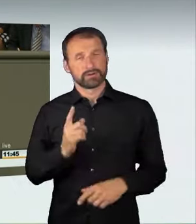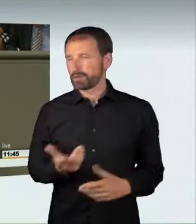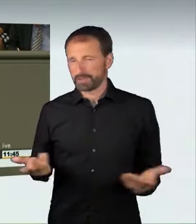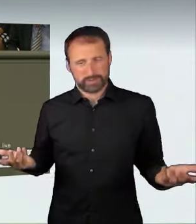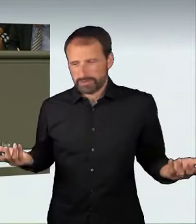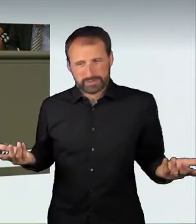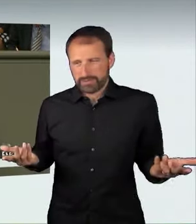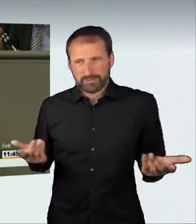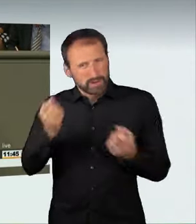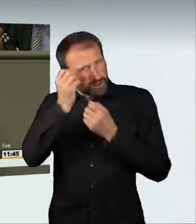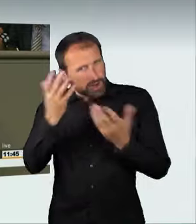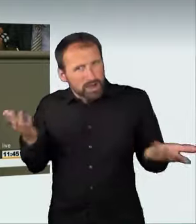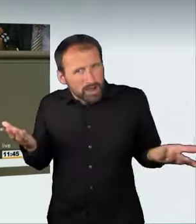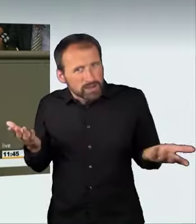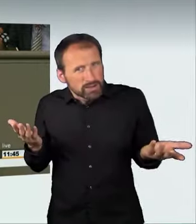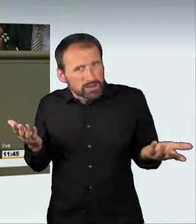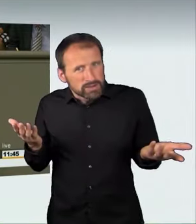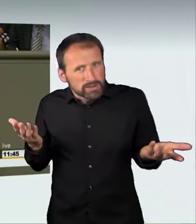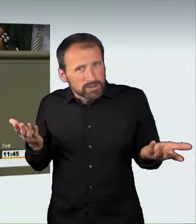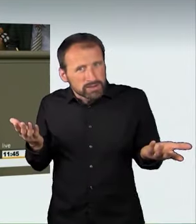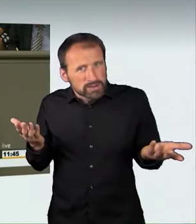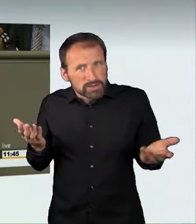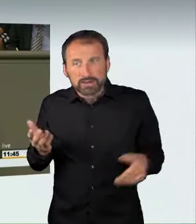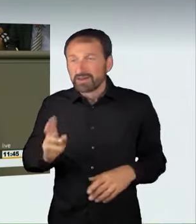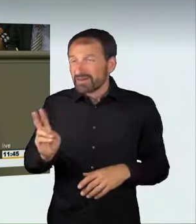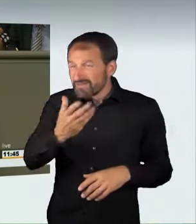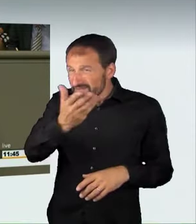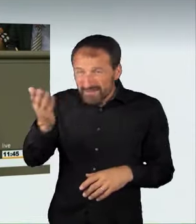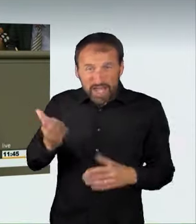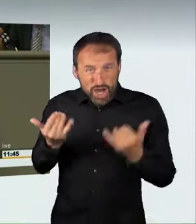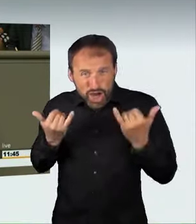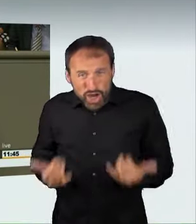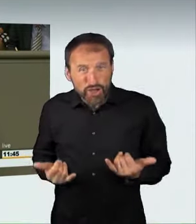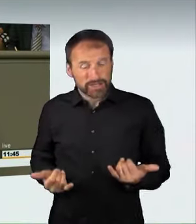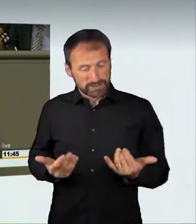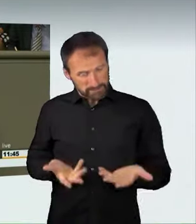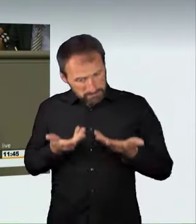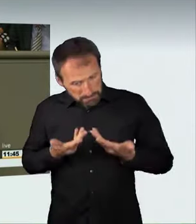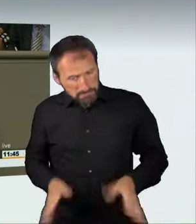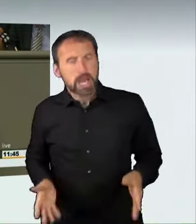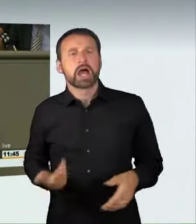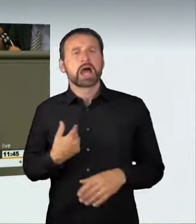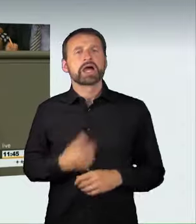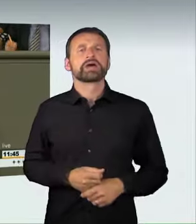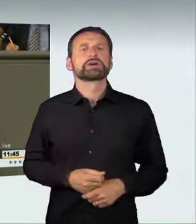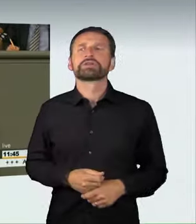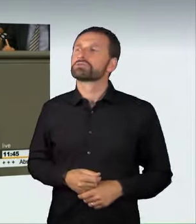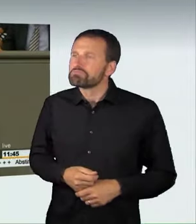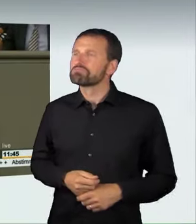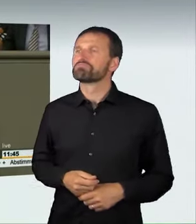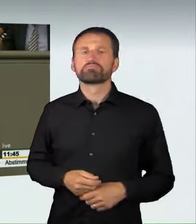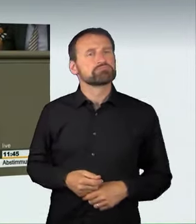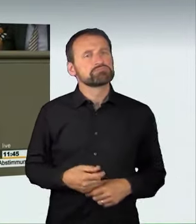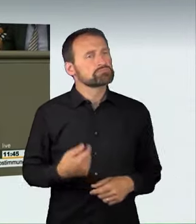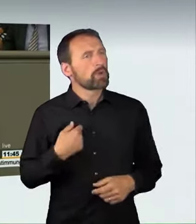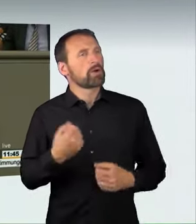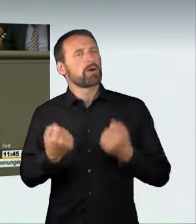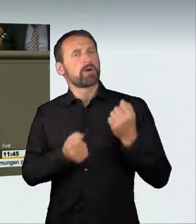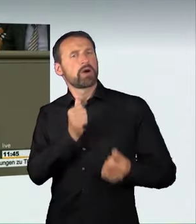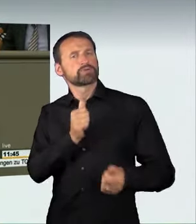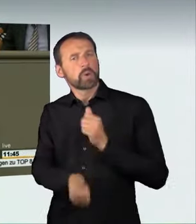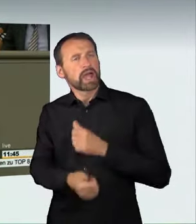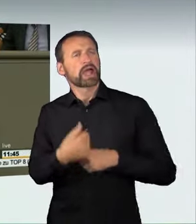Aber es ist völlig klar: Wer heute bereit ist, bei illegalen Autorennen